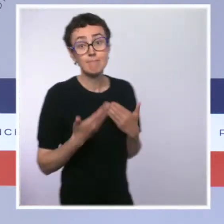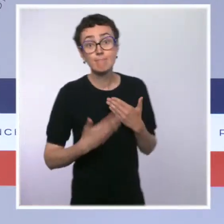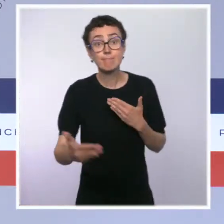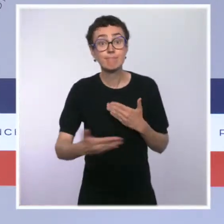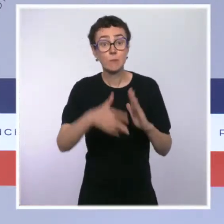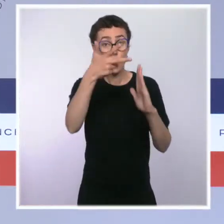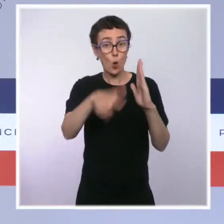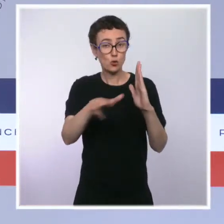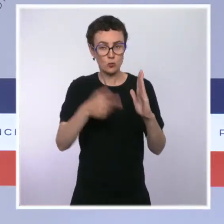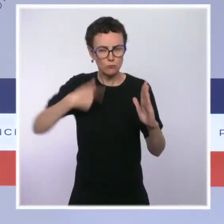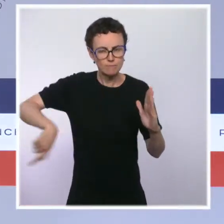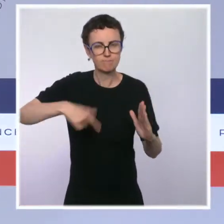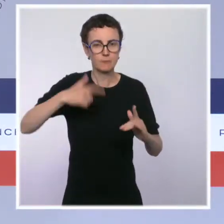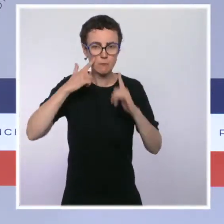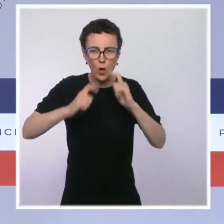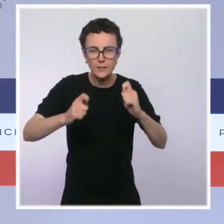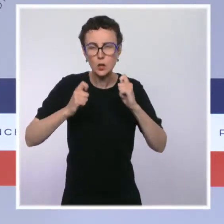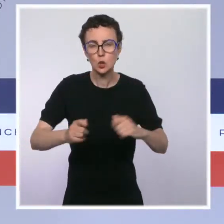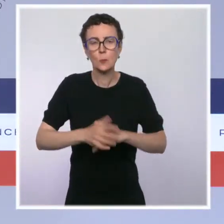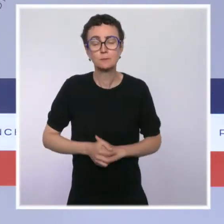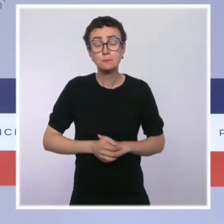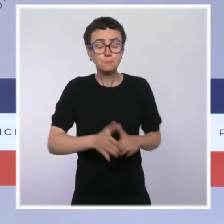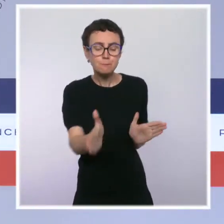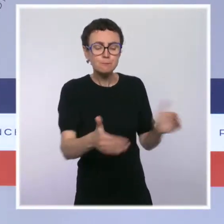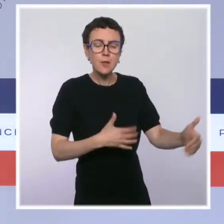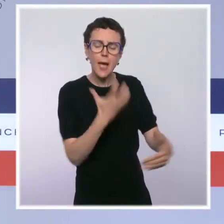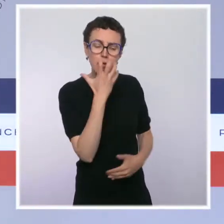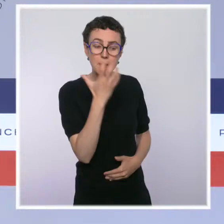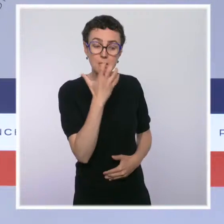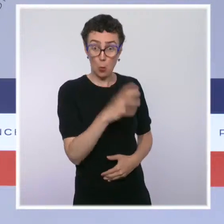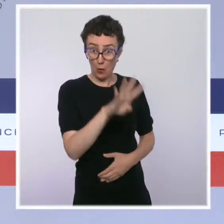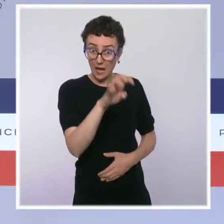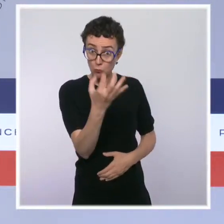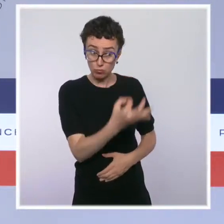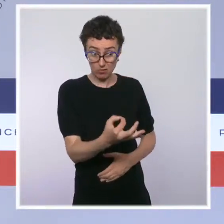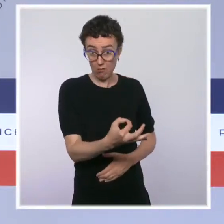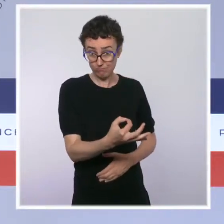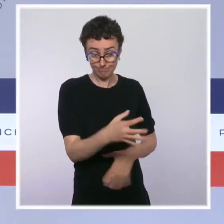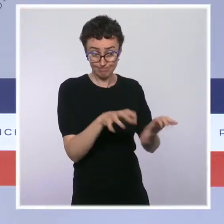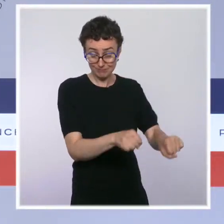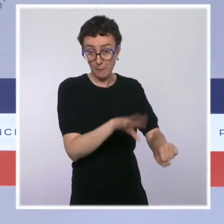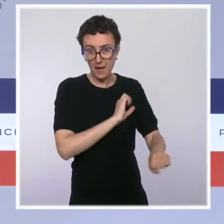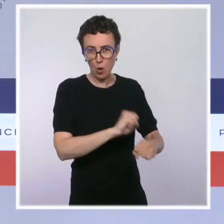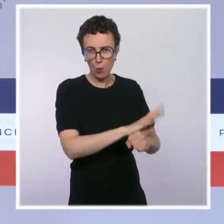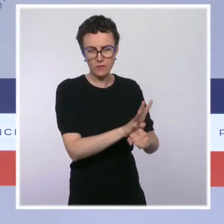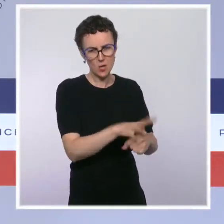40 % des capacités de nos réanimations restent occupées par des patients Covid. C'est beaucoup.